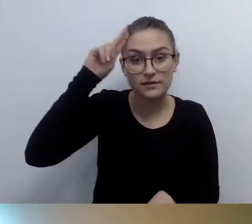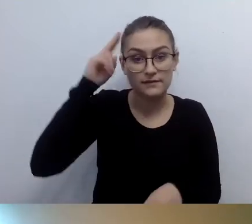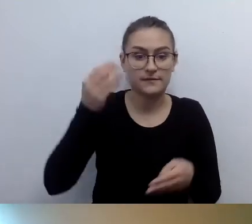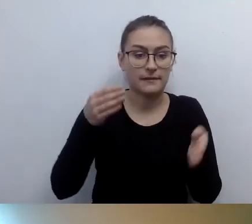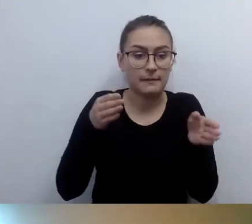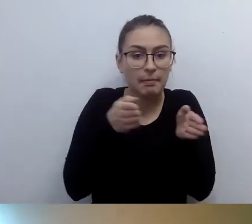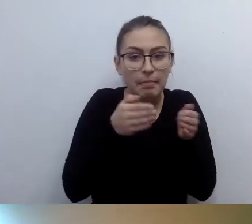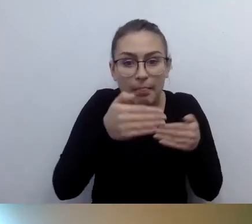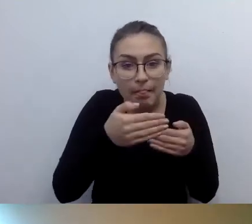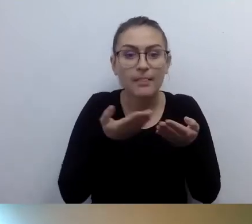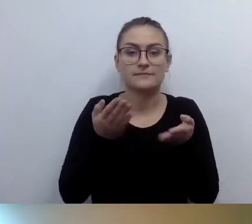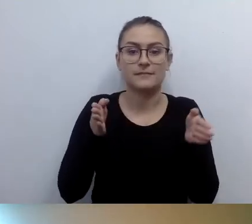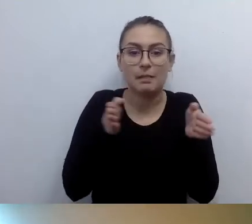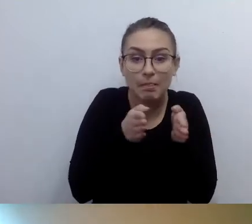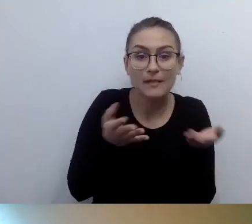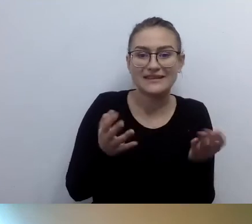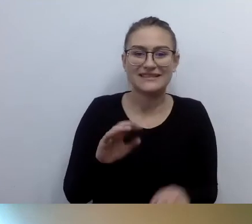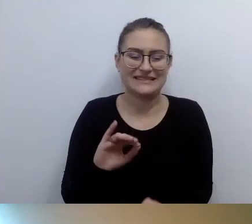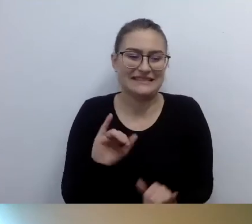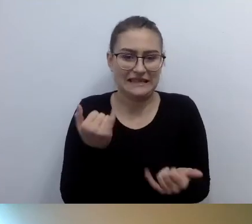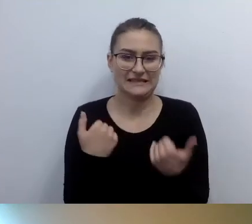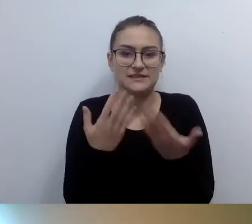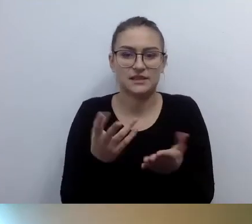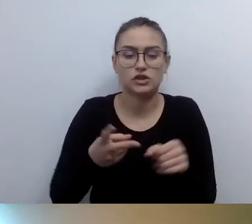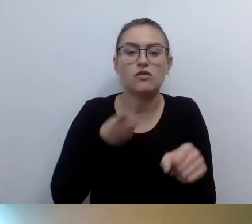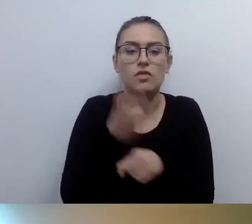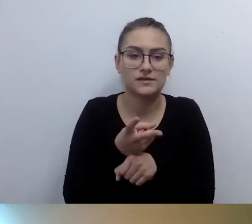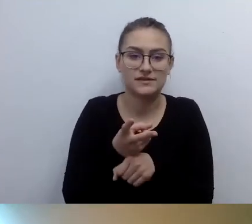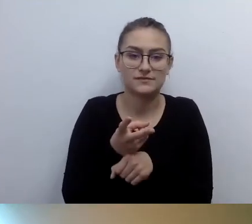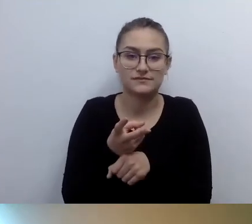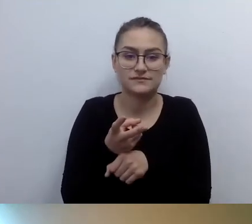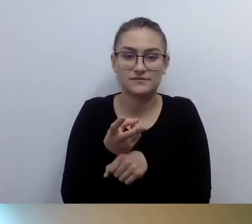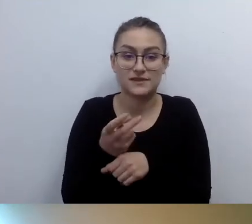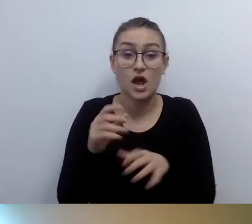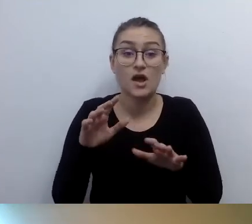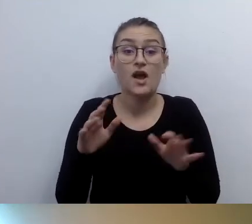Czy dostęp alternatywny, czyli pomoc obsługi, jest wystarczający? Bo musiałby nastąpić remont generalny.